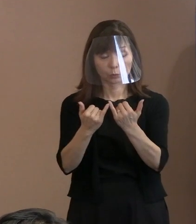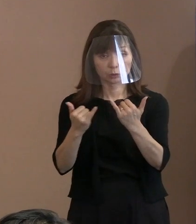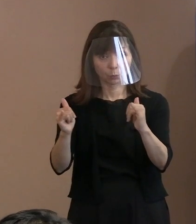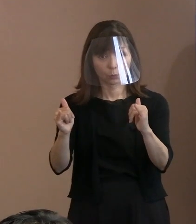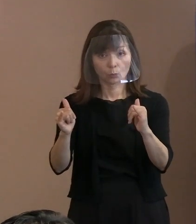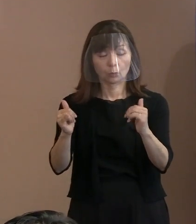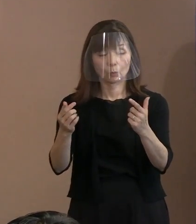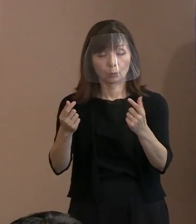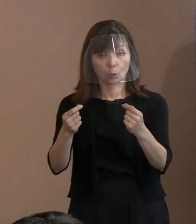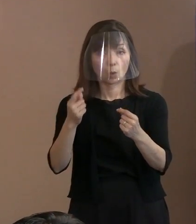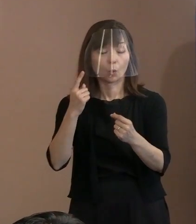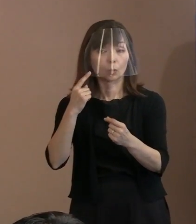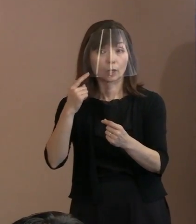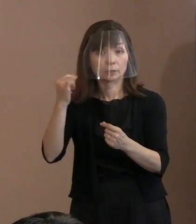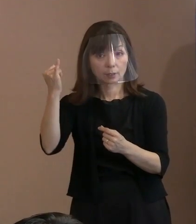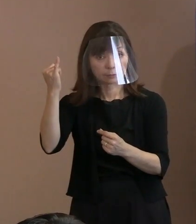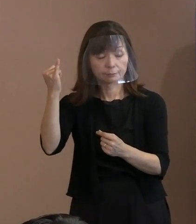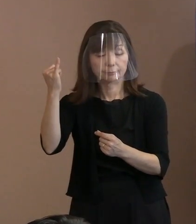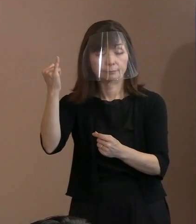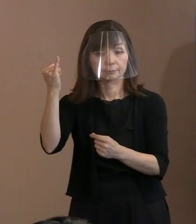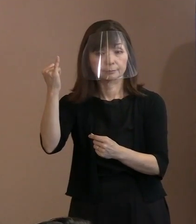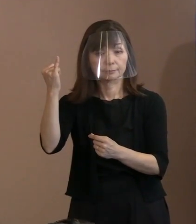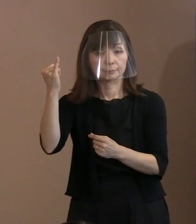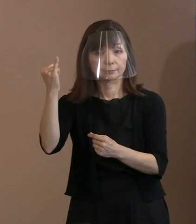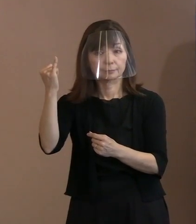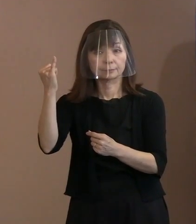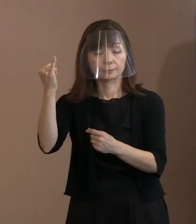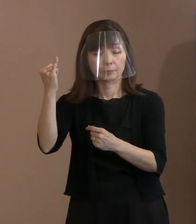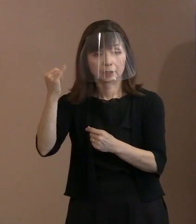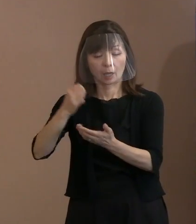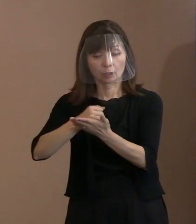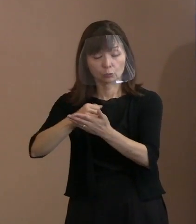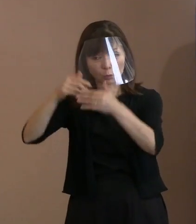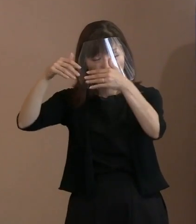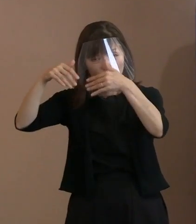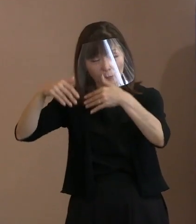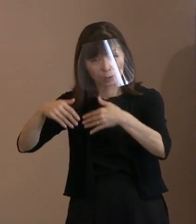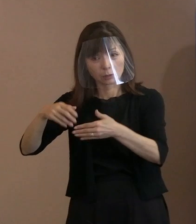お母さんが実際に遭っているということを 証明できないと手帳は出ていないわけです｡